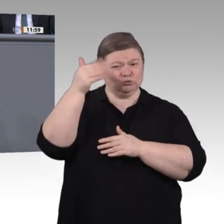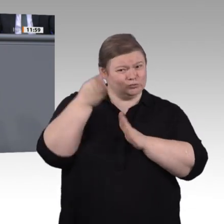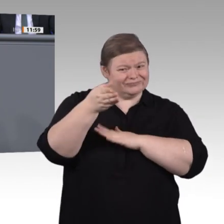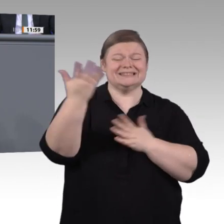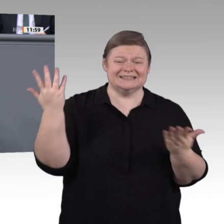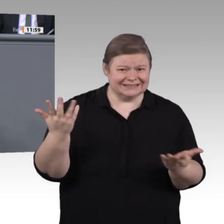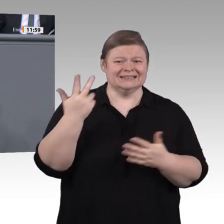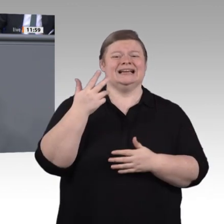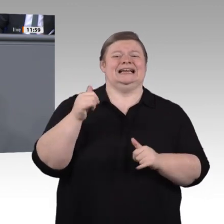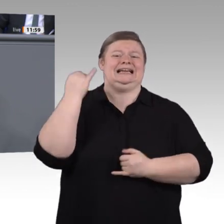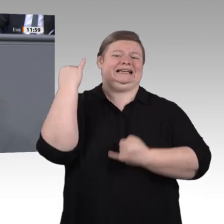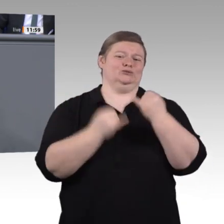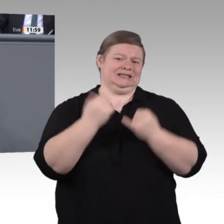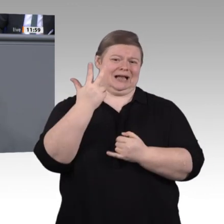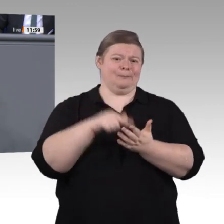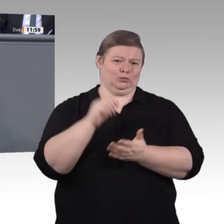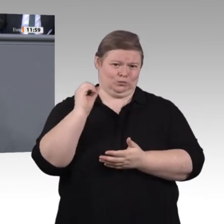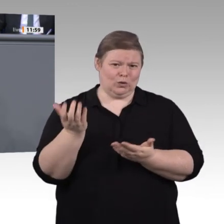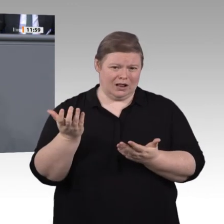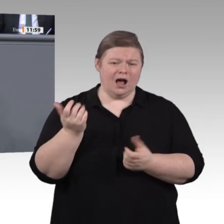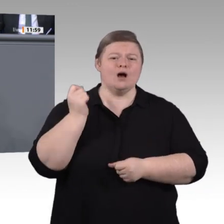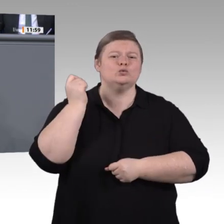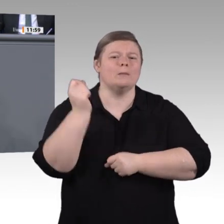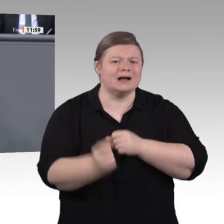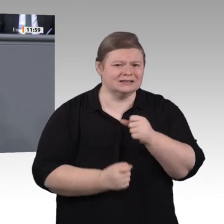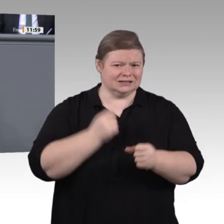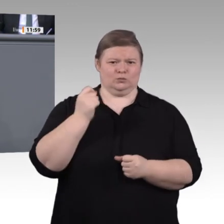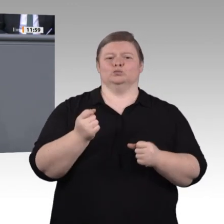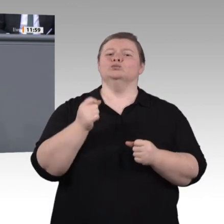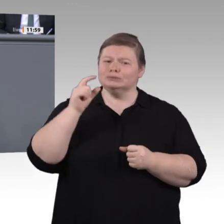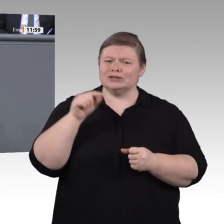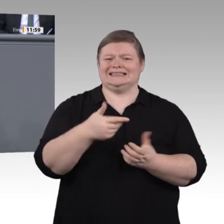Bauen Sie InnoVET zu einer echten Exzellenzinitiative für berufliche Bildung aus, zu einem großen